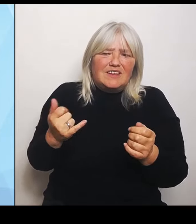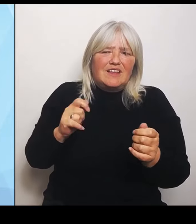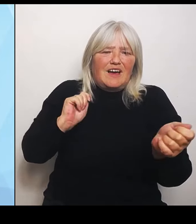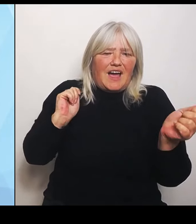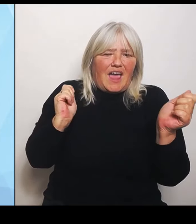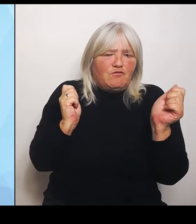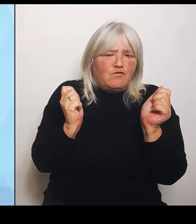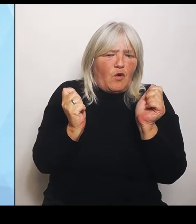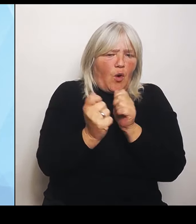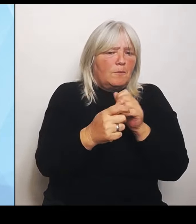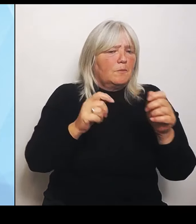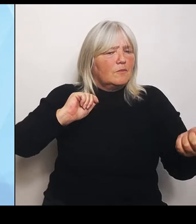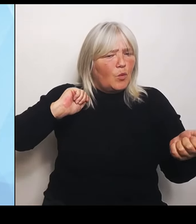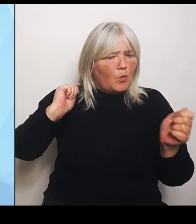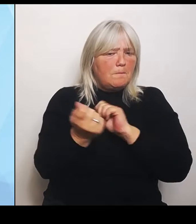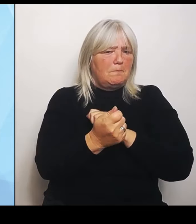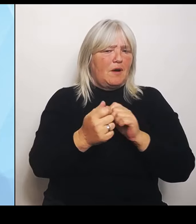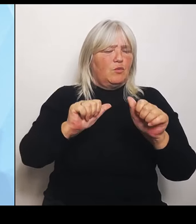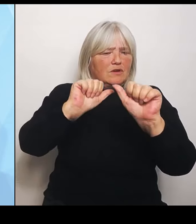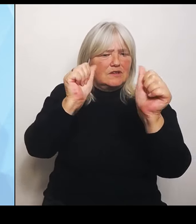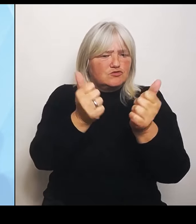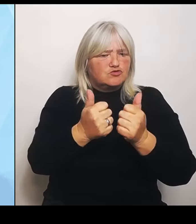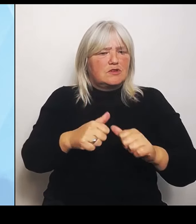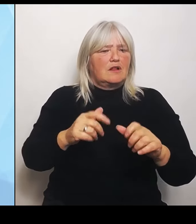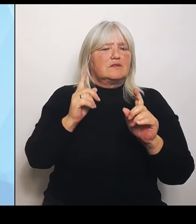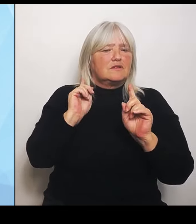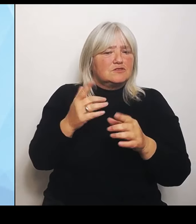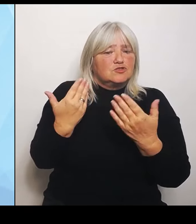ist für die Bundesländer. Leider sind die Bundesregierung aber